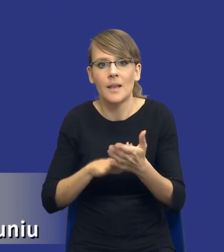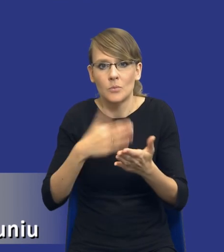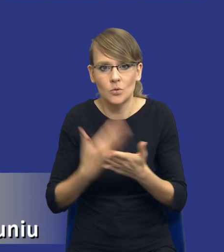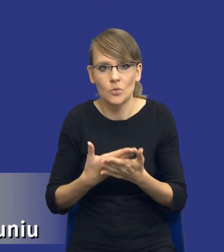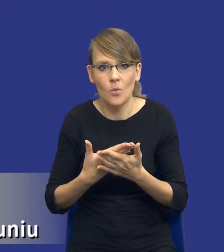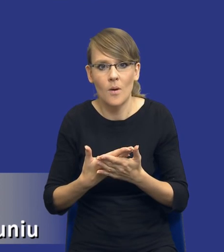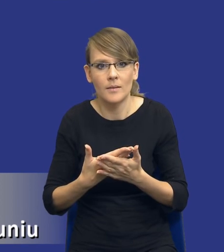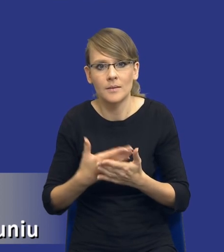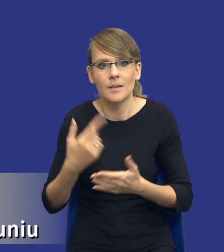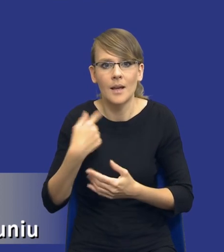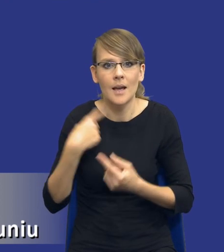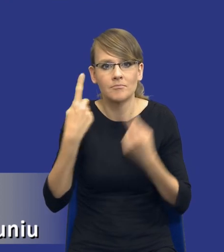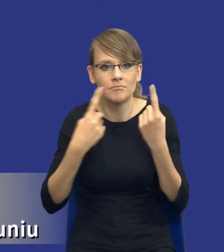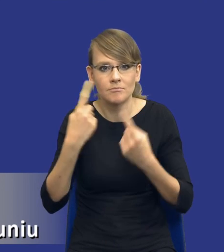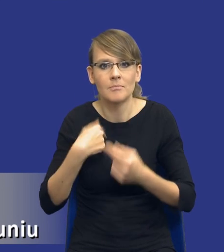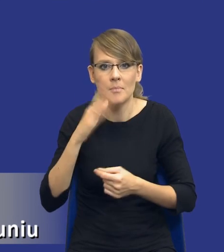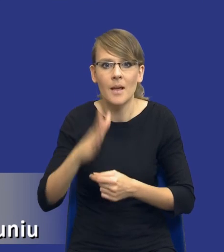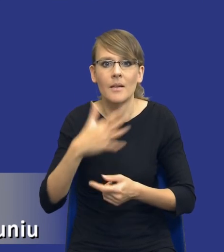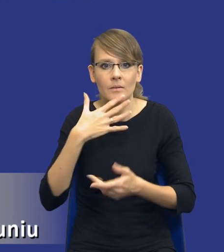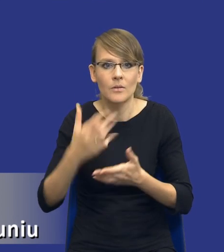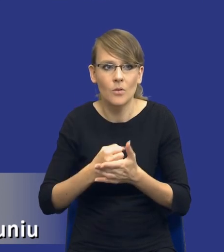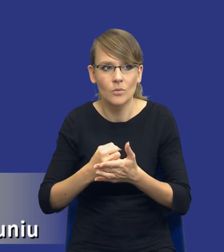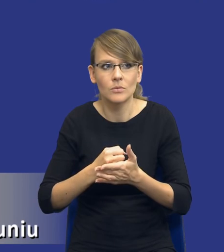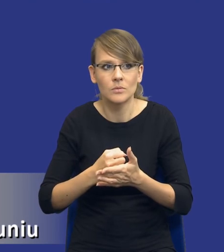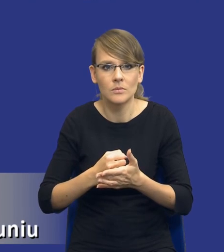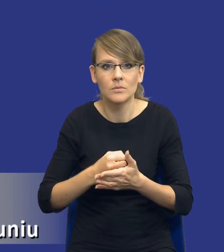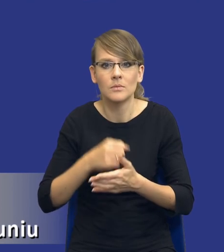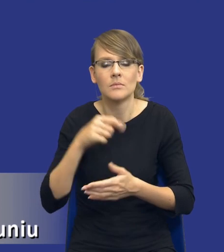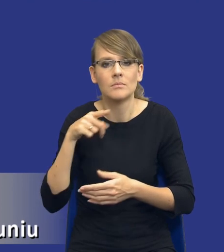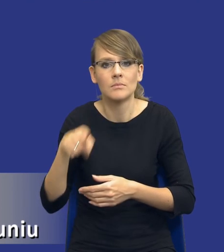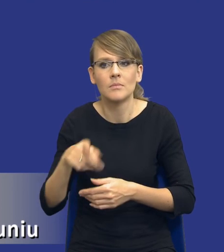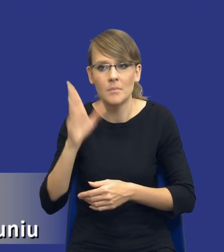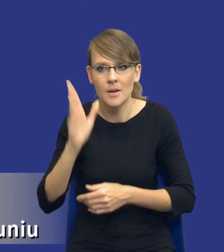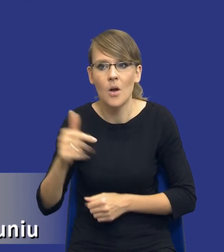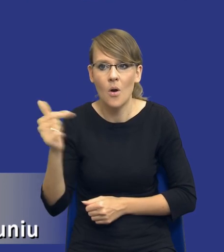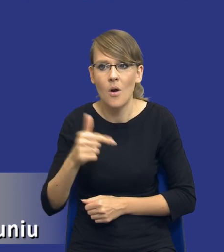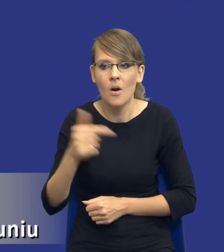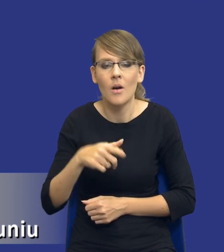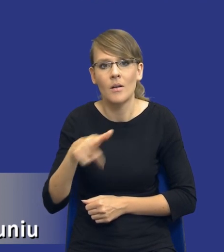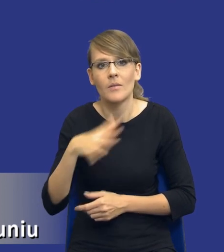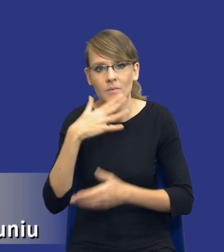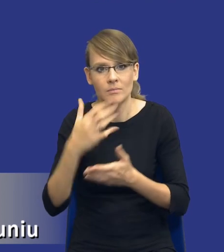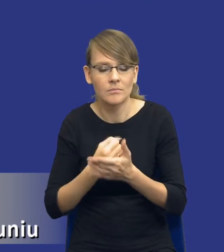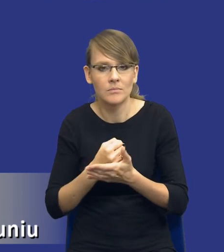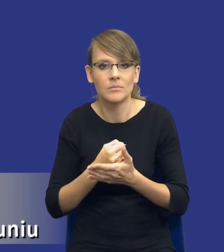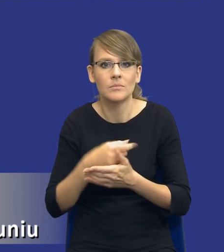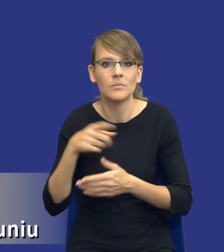że będę korzystał z takiego instrumentu, będę zobligowany do skorzystania z takiego instrumentu, jakim jest żądanie